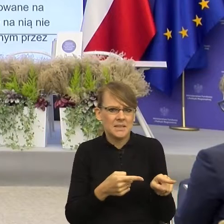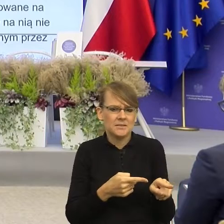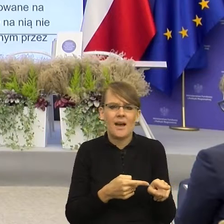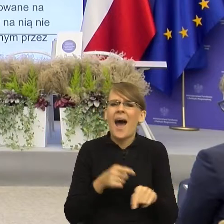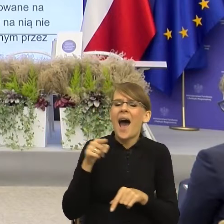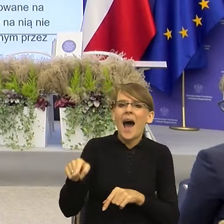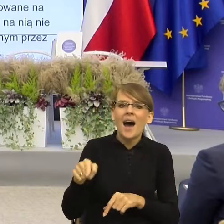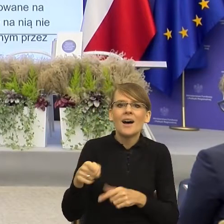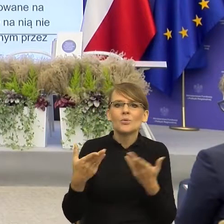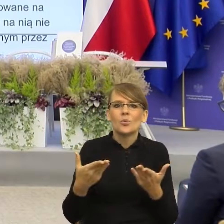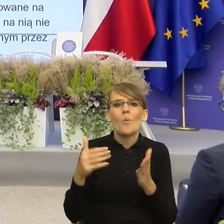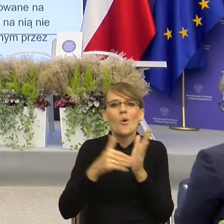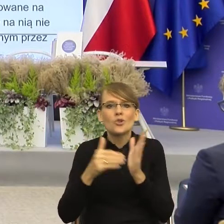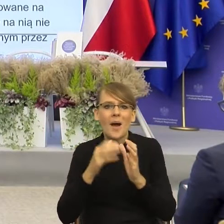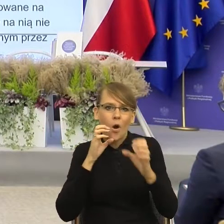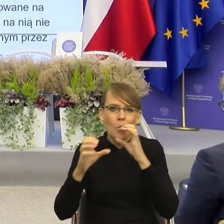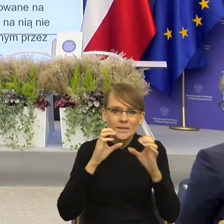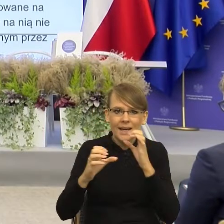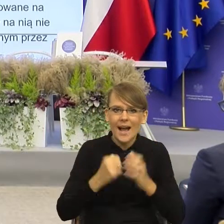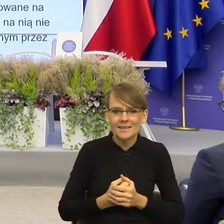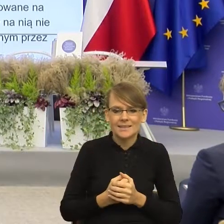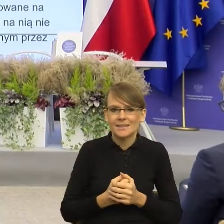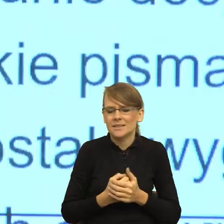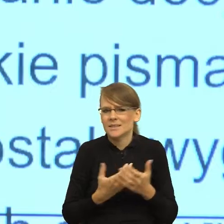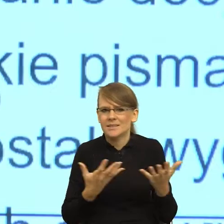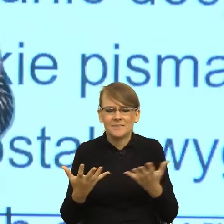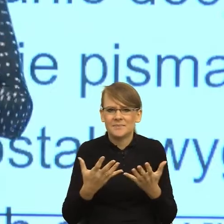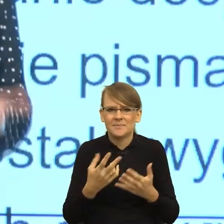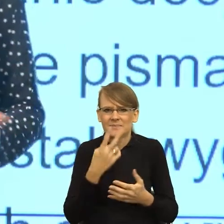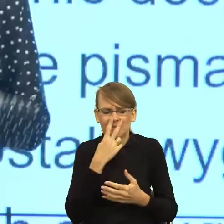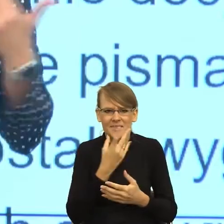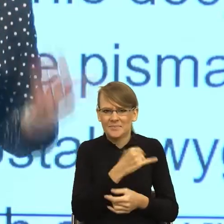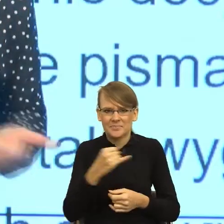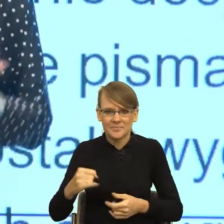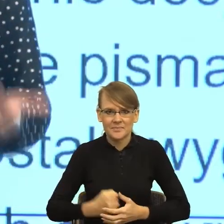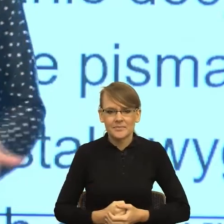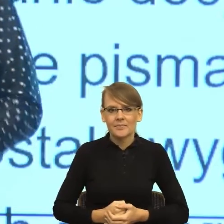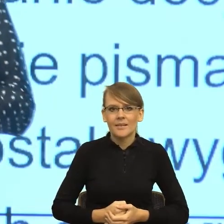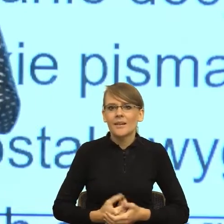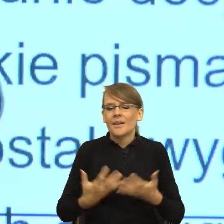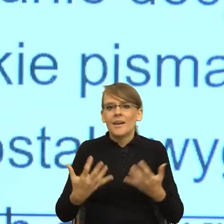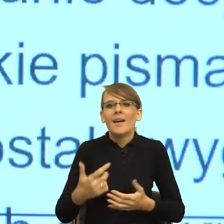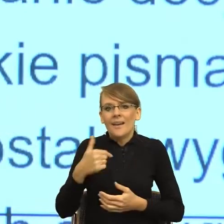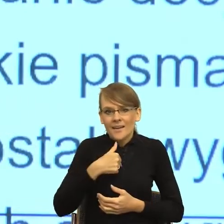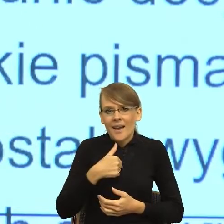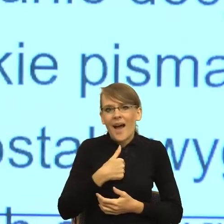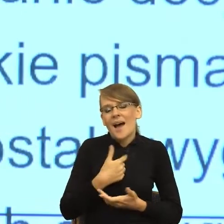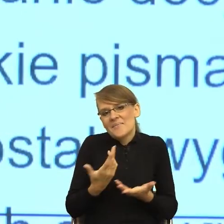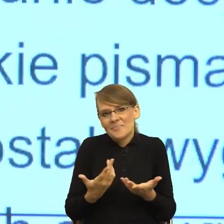znowu, jest bardzo duże napięcie. Oczywiście mój postulat jako użytkownika byłby taki, żeby tych informacji,